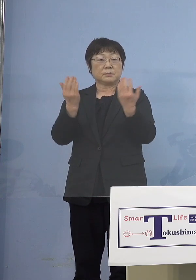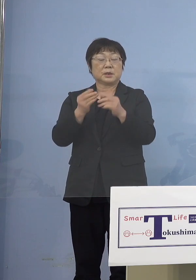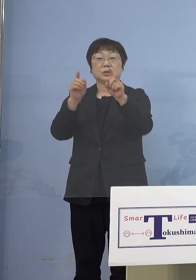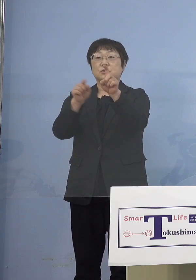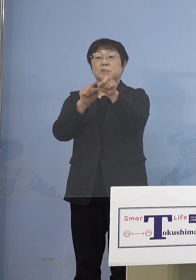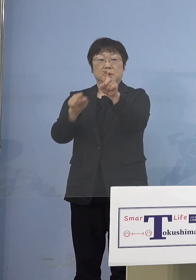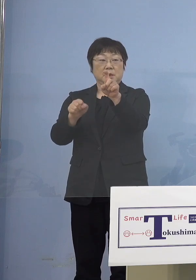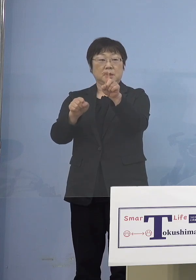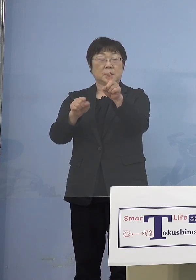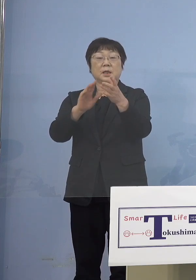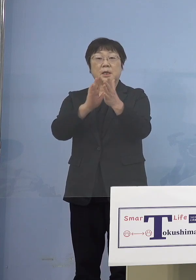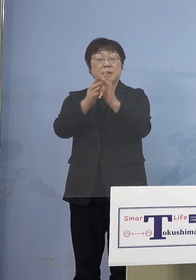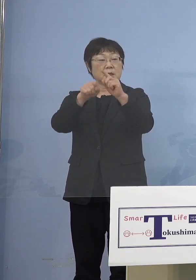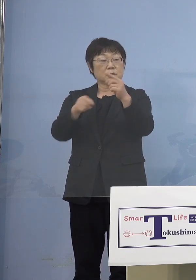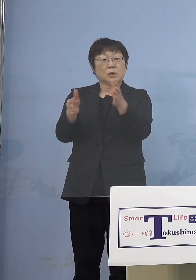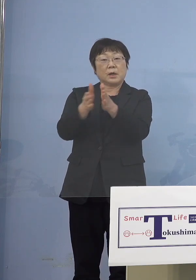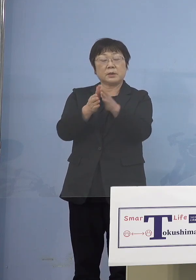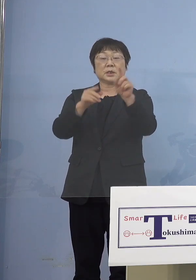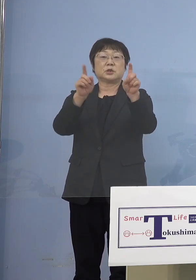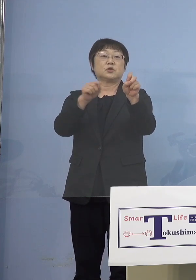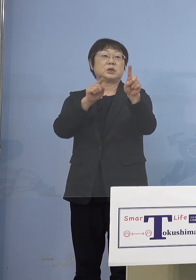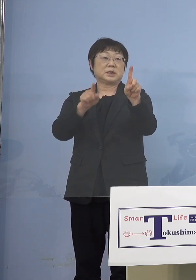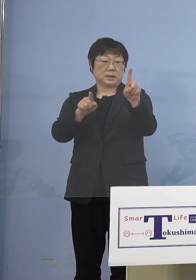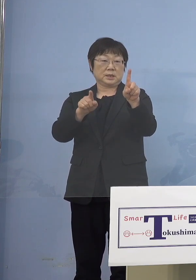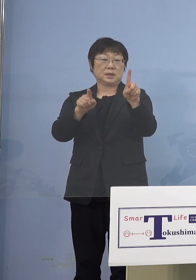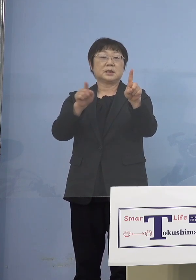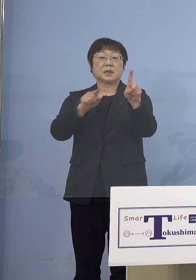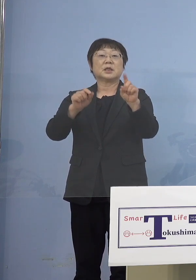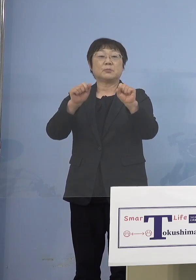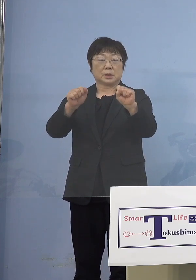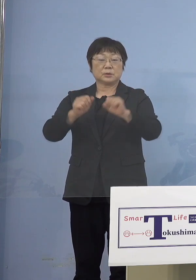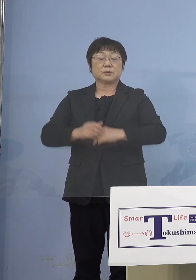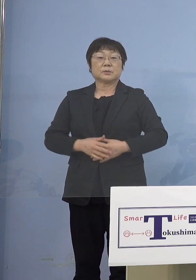県庁を合わせて11名 ということになります